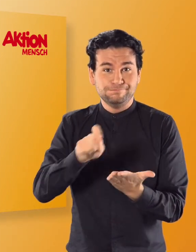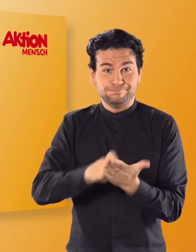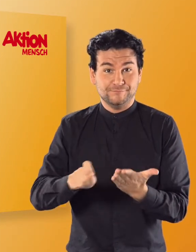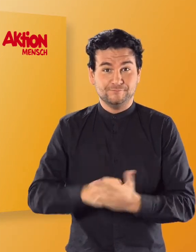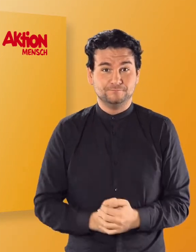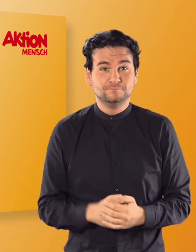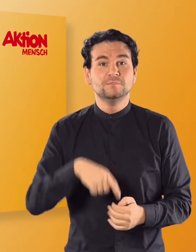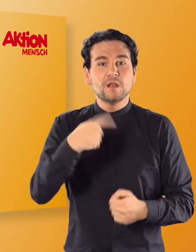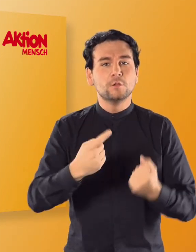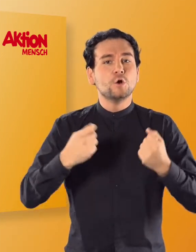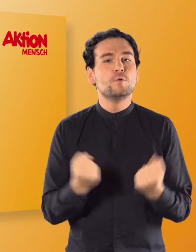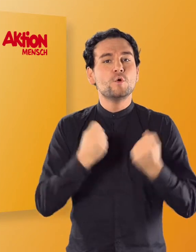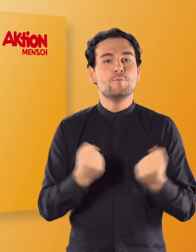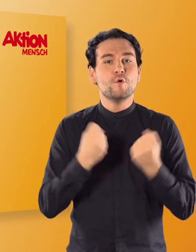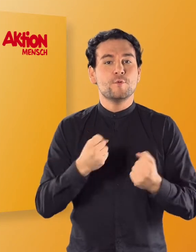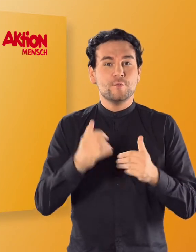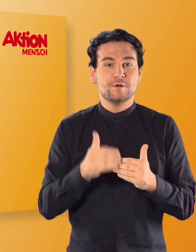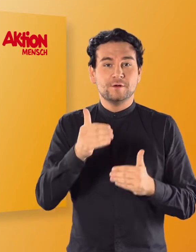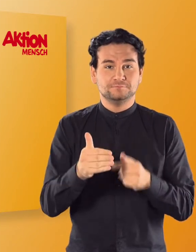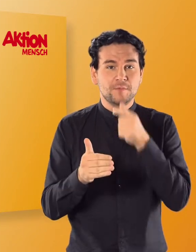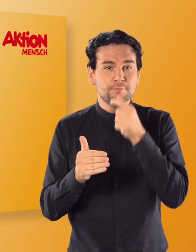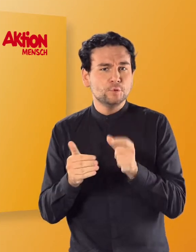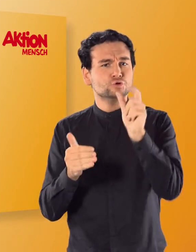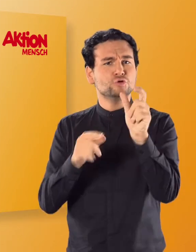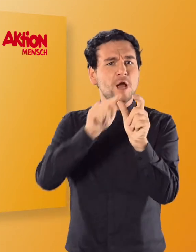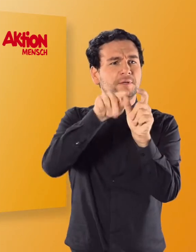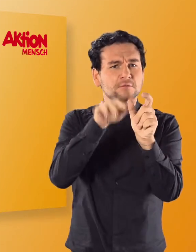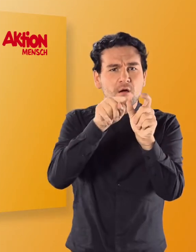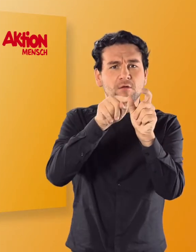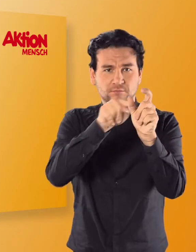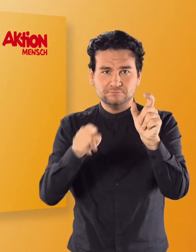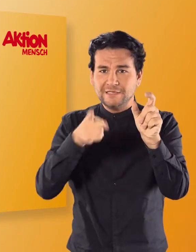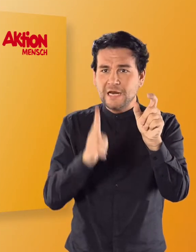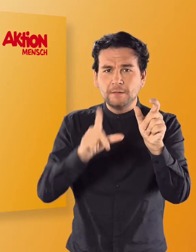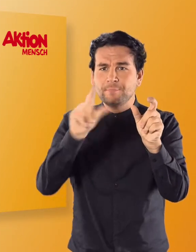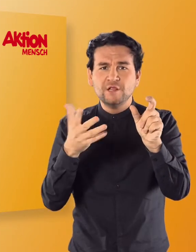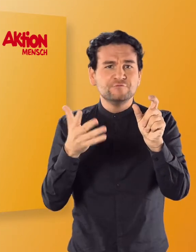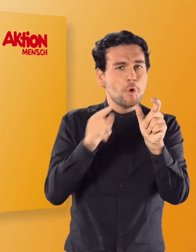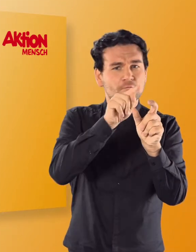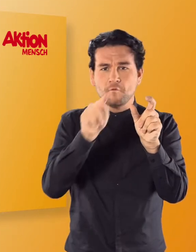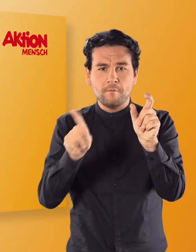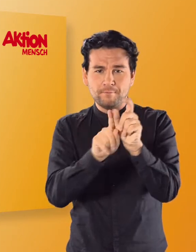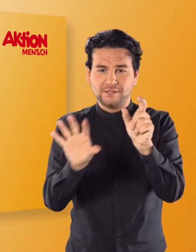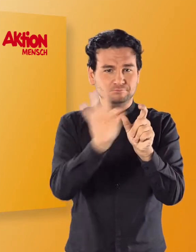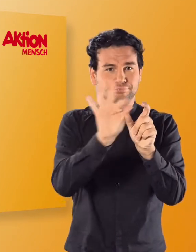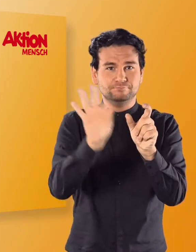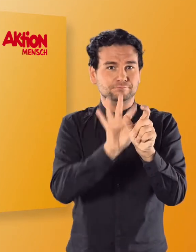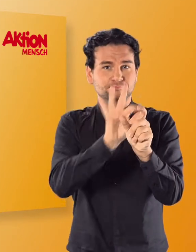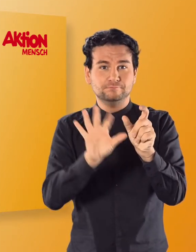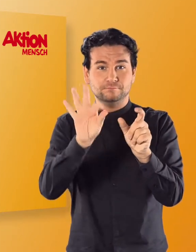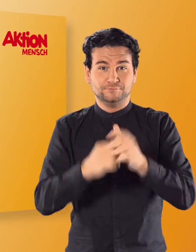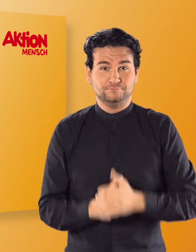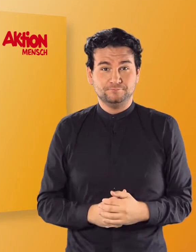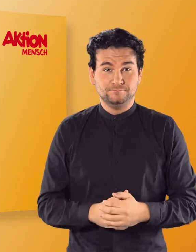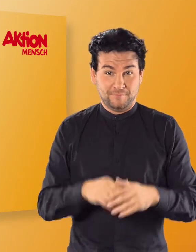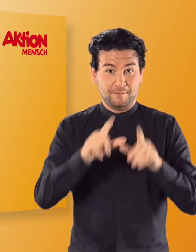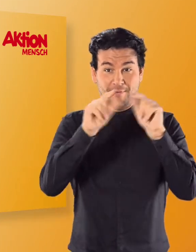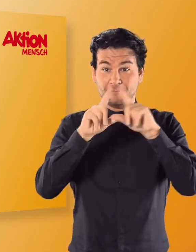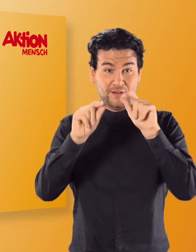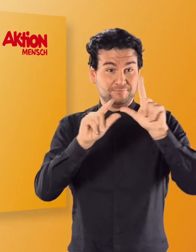In der nächsten Übung müsst ihr den angezeigten Buchstaben dem richtigen Bild zuordnen. Klickt auf die vier vorgegebenen Bilder